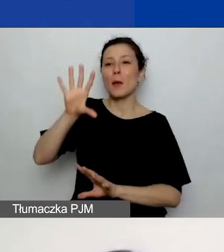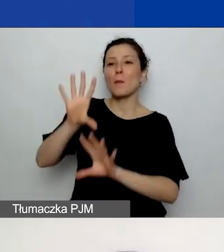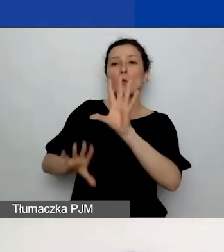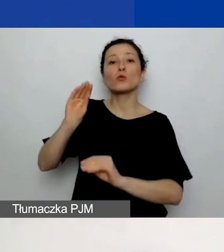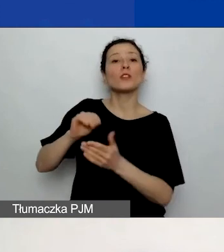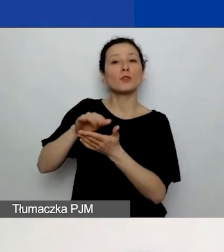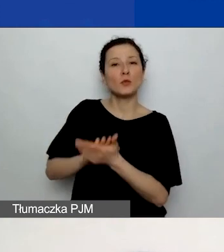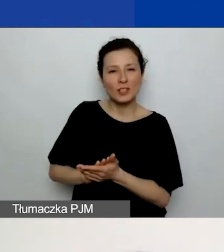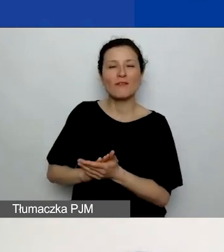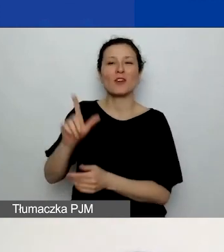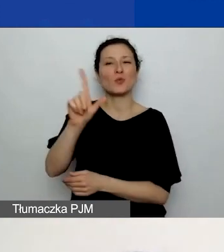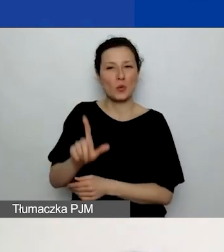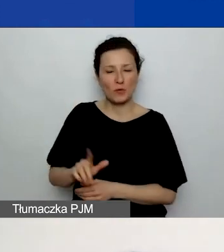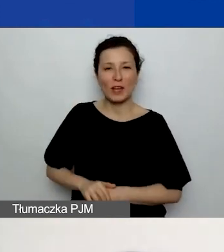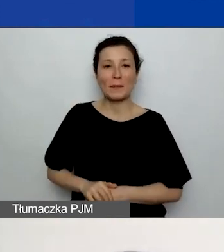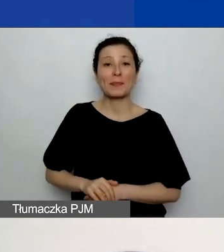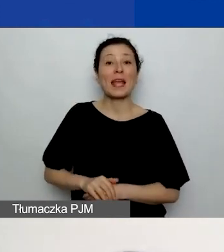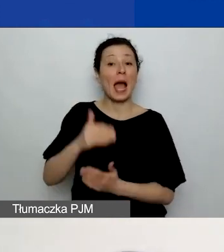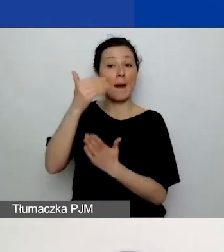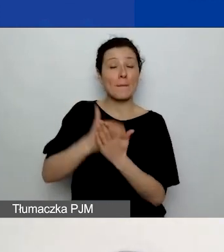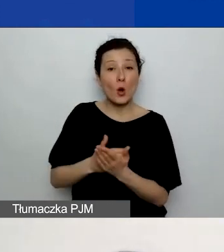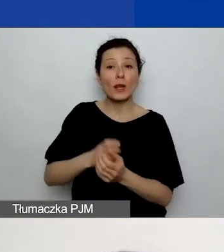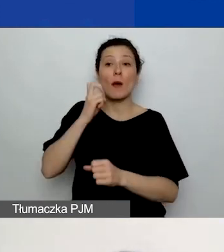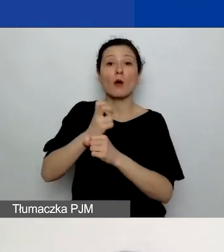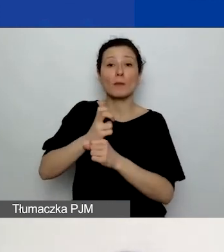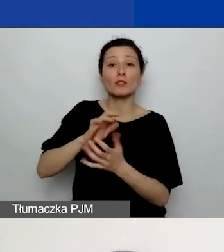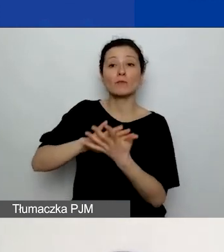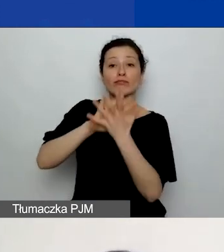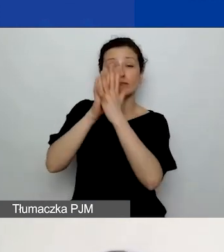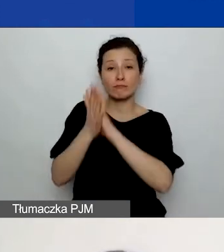Natomiast generator automatycznie przeliczy na walutę euro